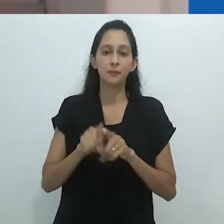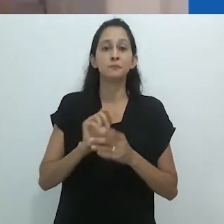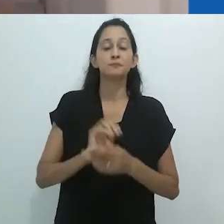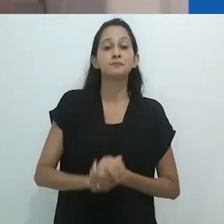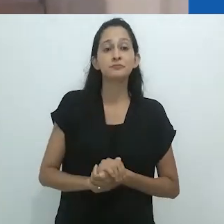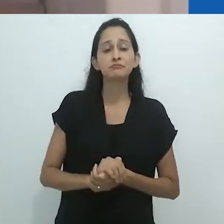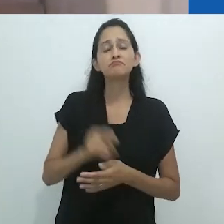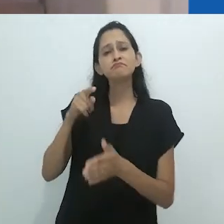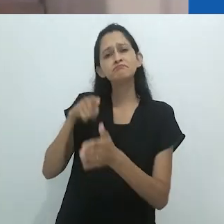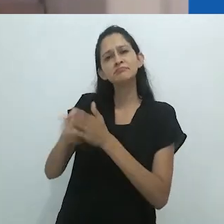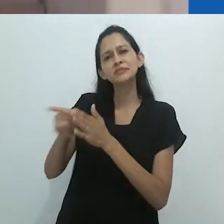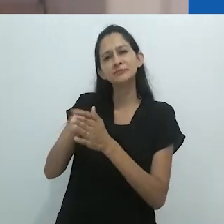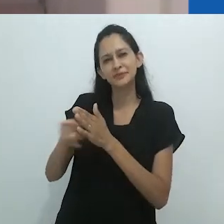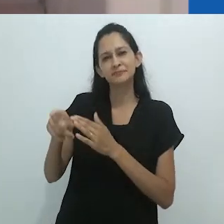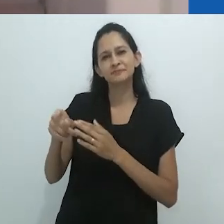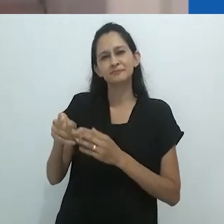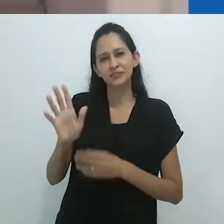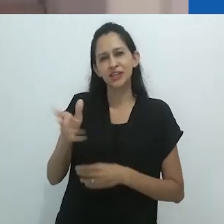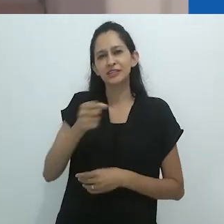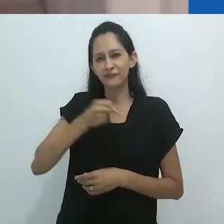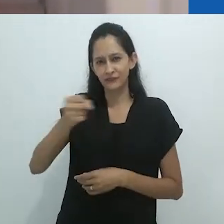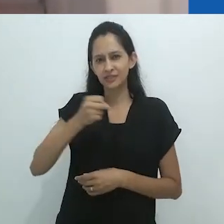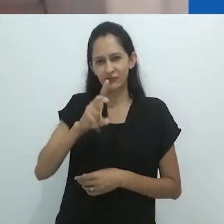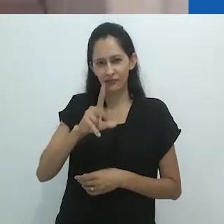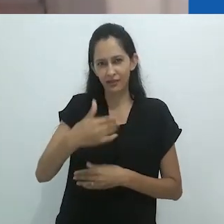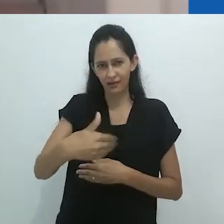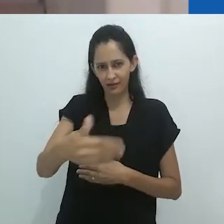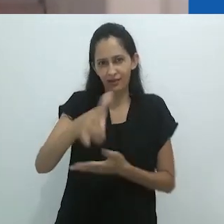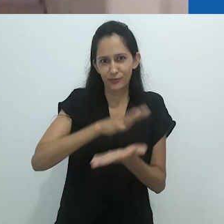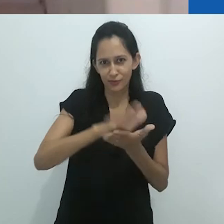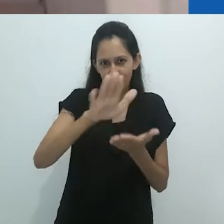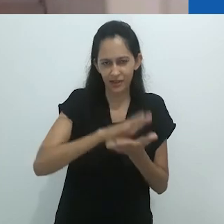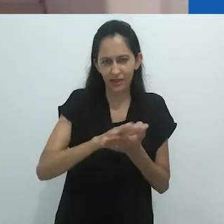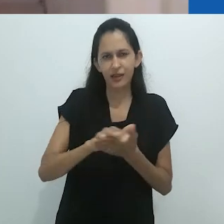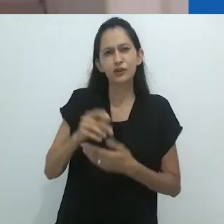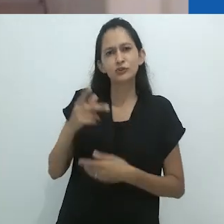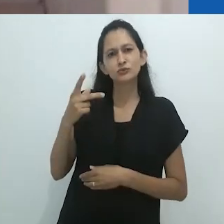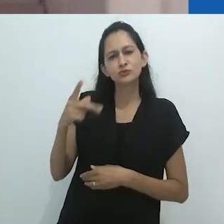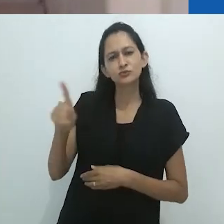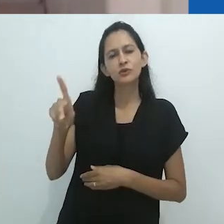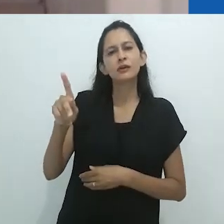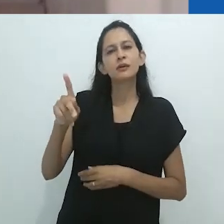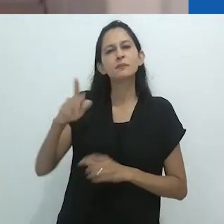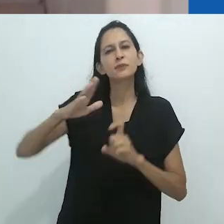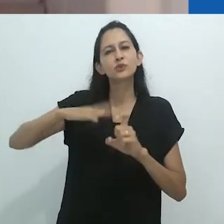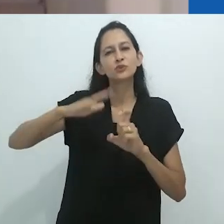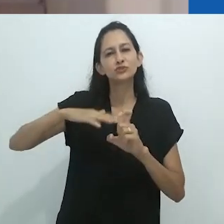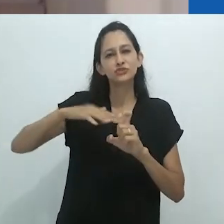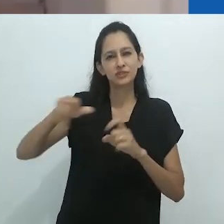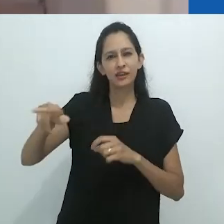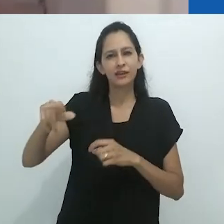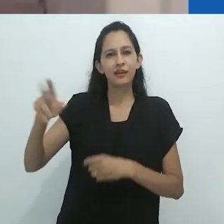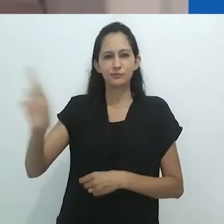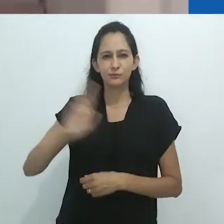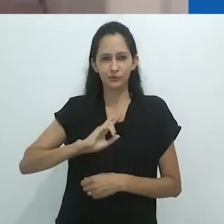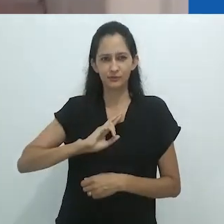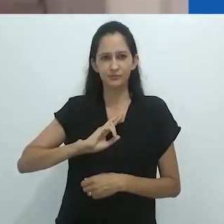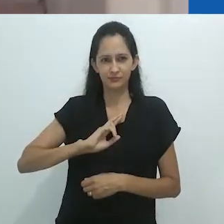sobre qual seria sua mitologia, Taussig me respondeu: Minha mitologia está, eu acredito, claramente articulada